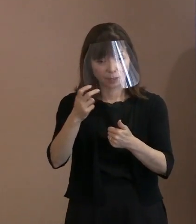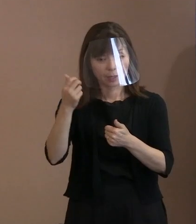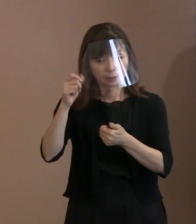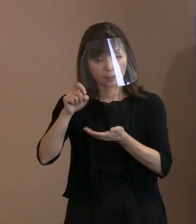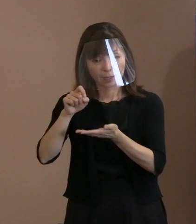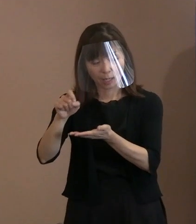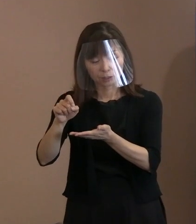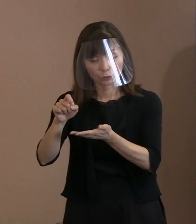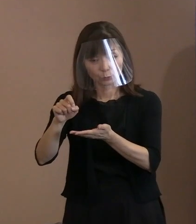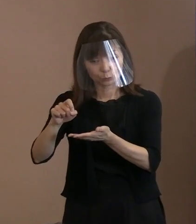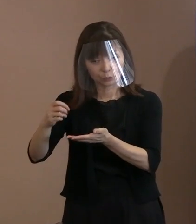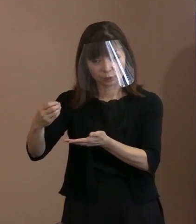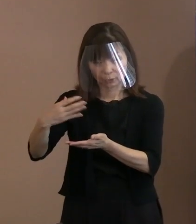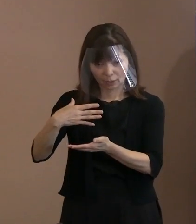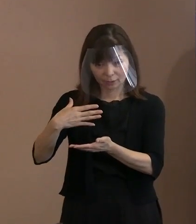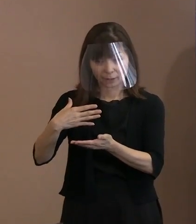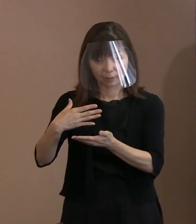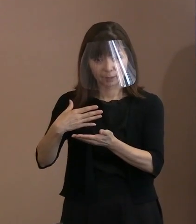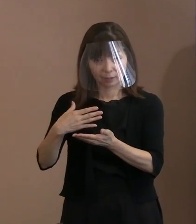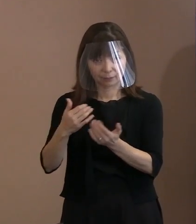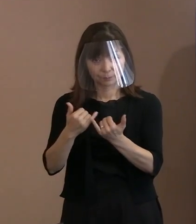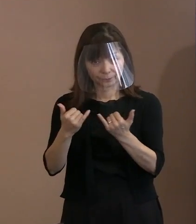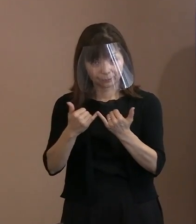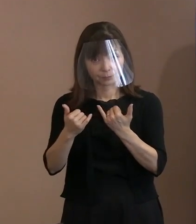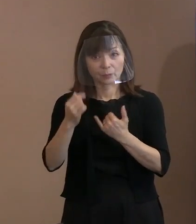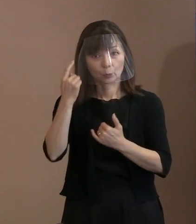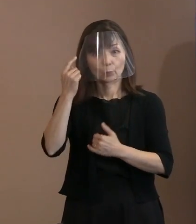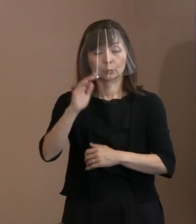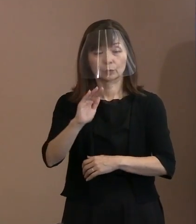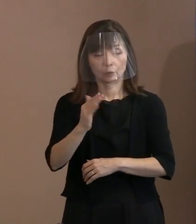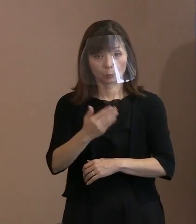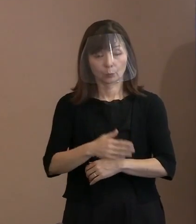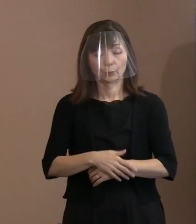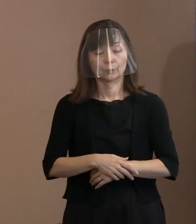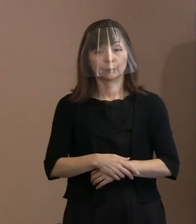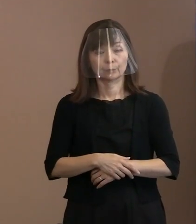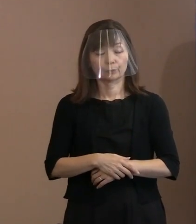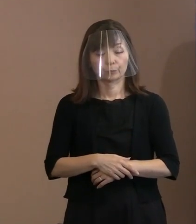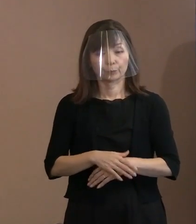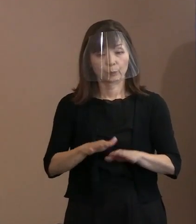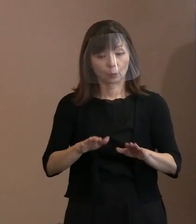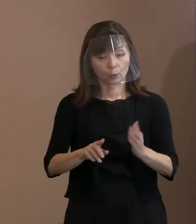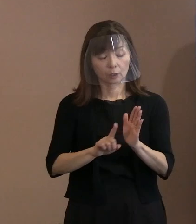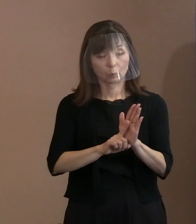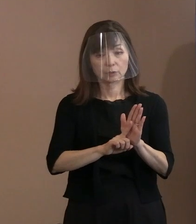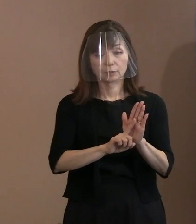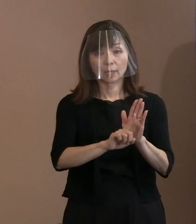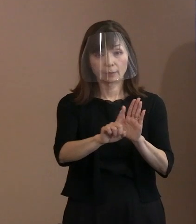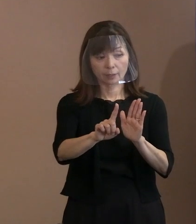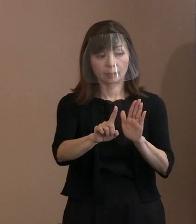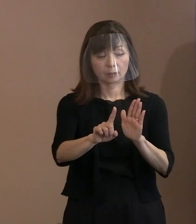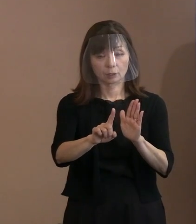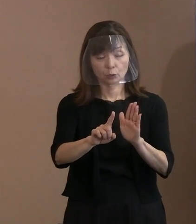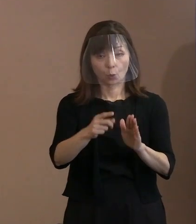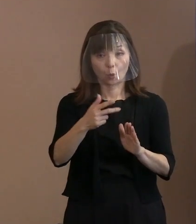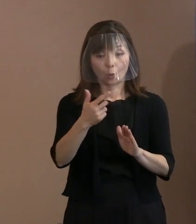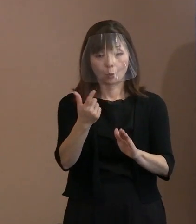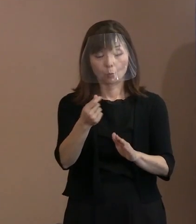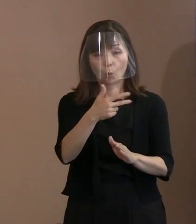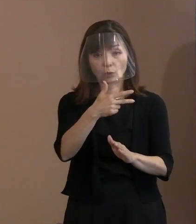実際ここの宣言の文字数からいきますとね､